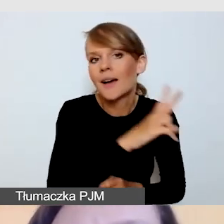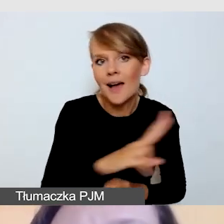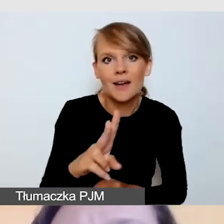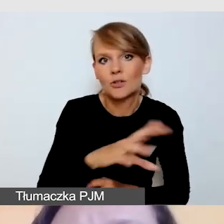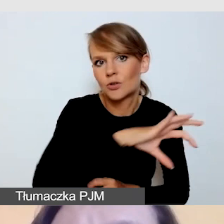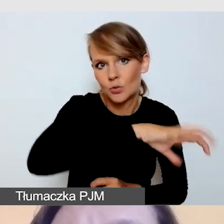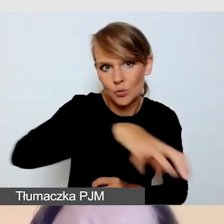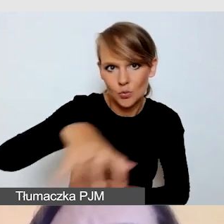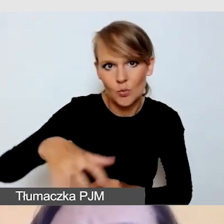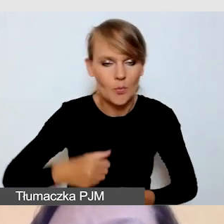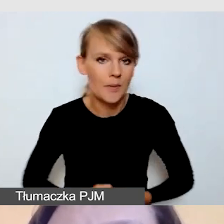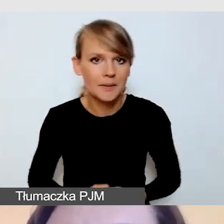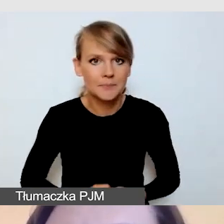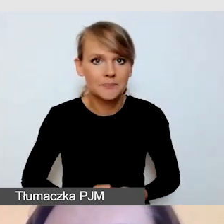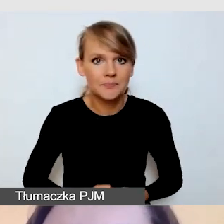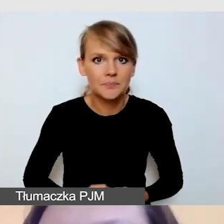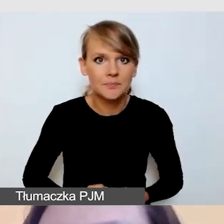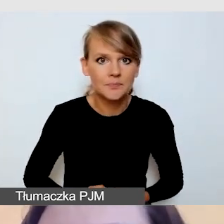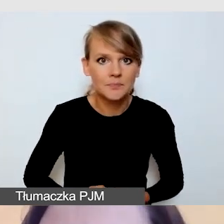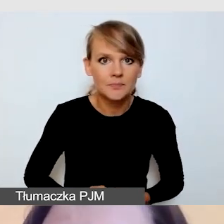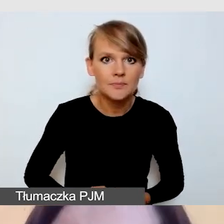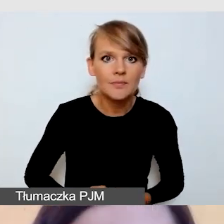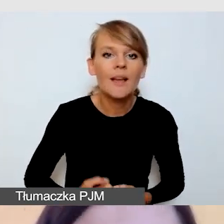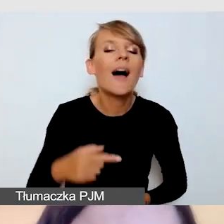Czego nie będziemy w stanie na pewno poprawiać?